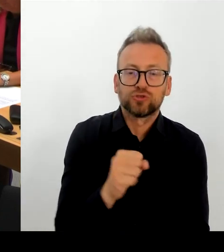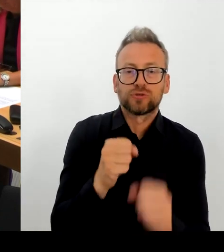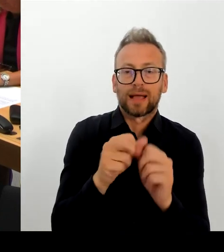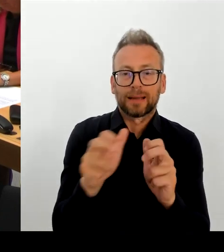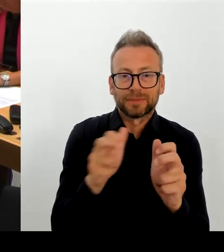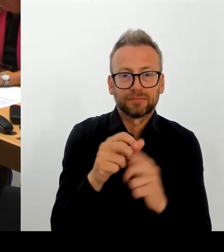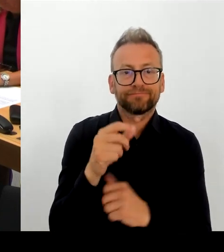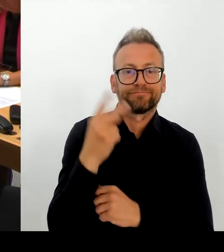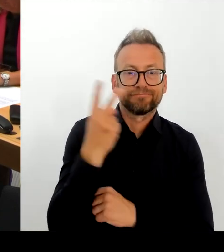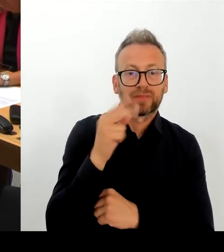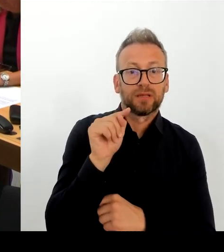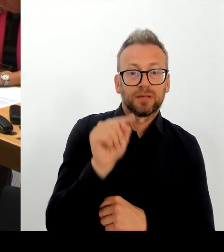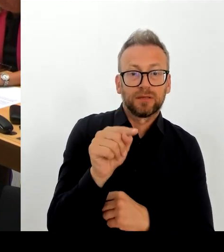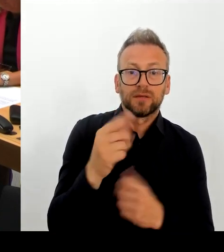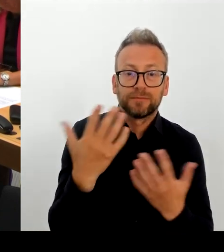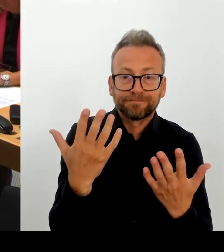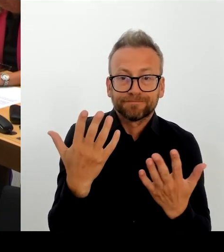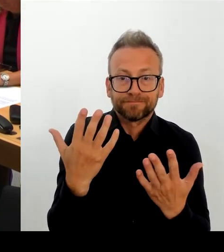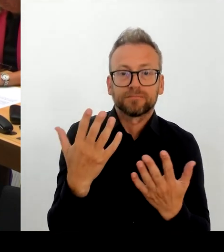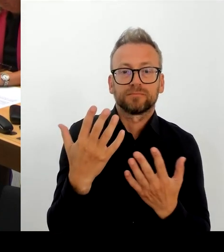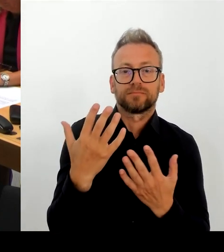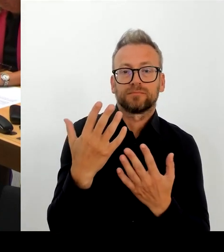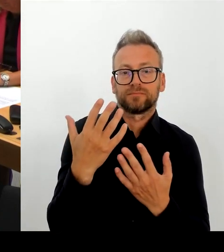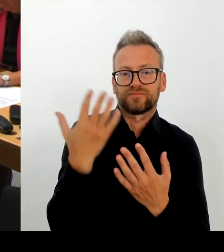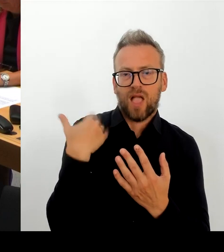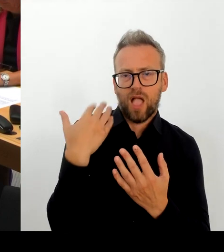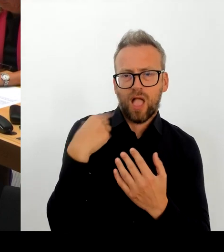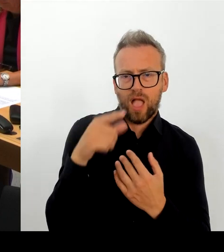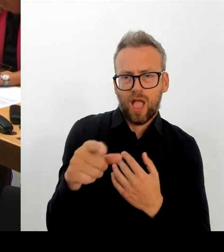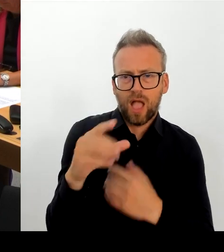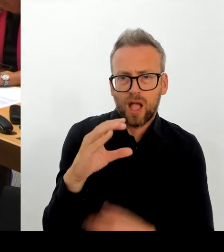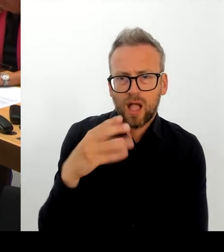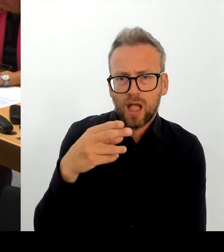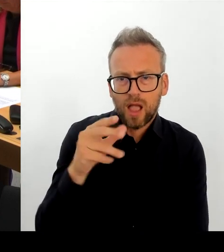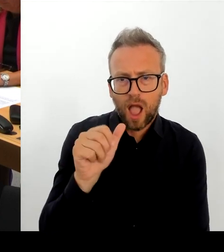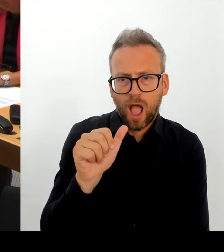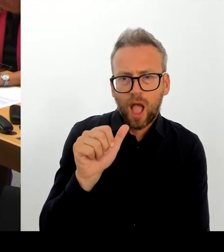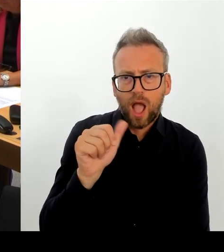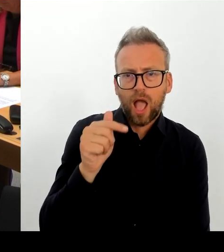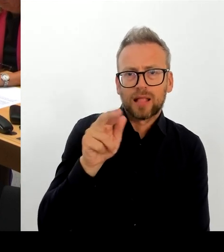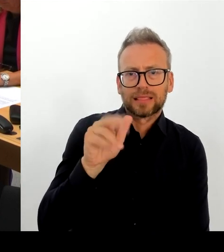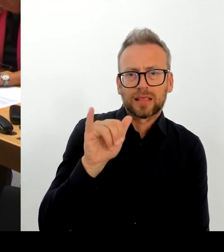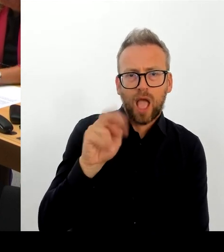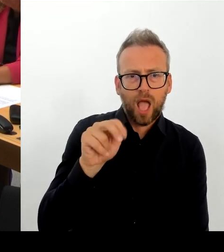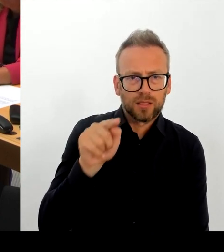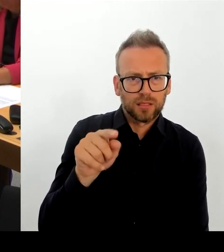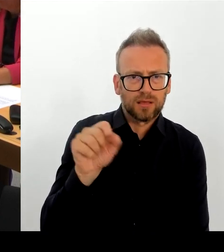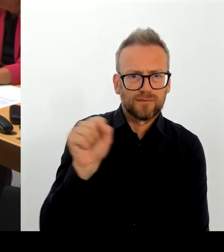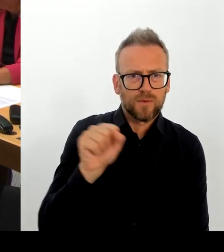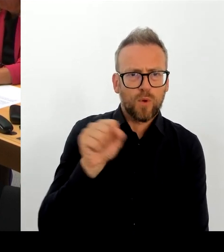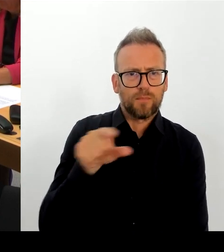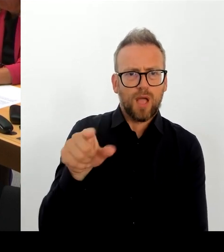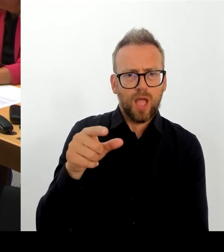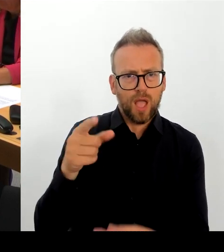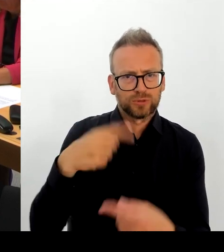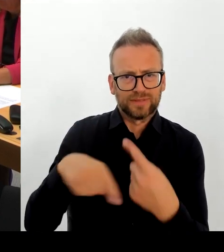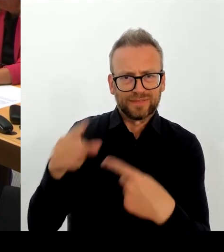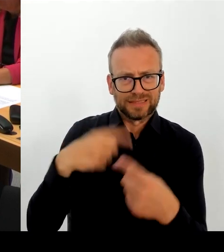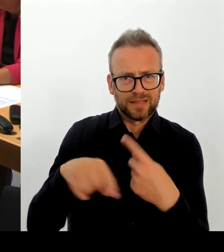mit der Kulturstaatsministerin. Und diese Gespräche werden noch im Oktober stattfinden und dann werde ich Ihnen gerne berichten, wie diese Gespräche laufen. Aber seien Sie sicher, die